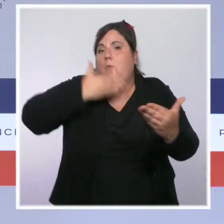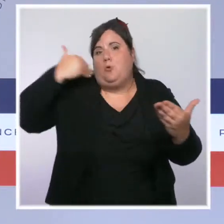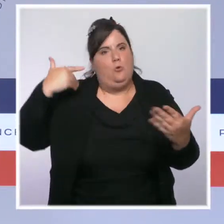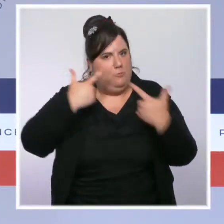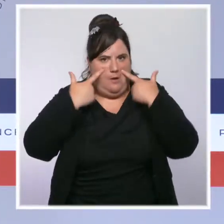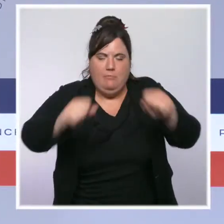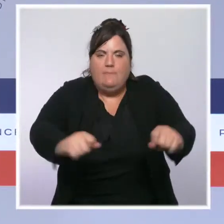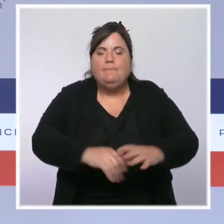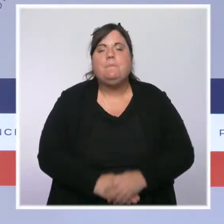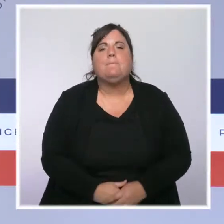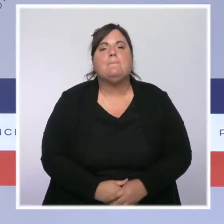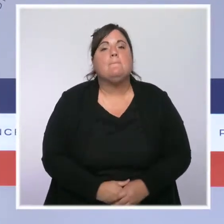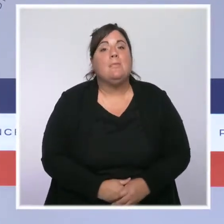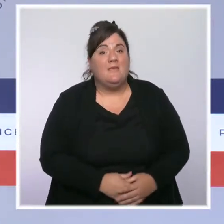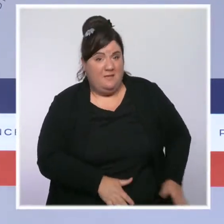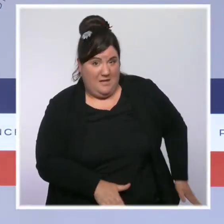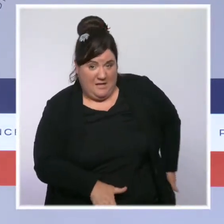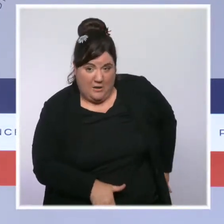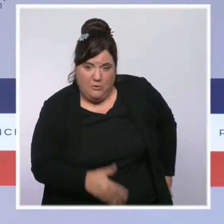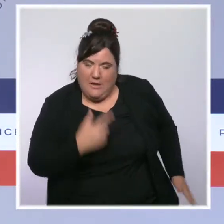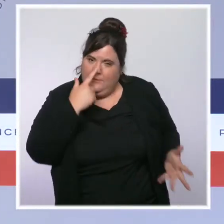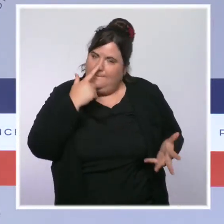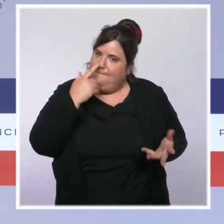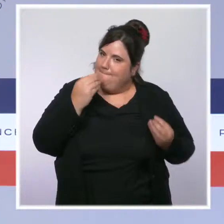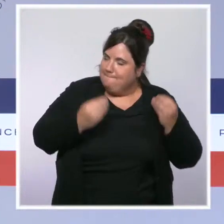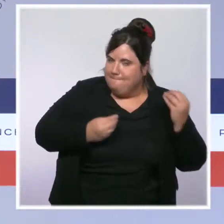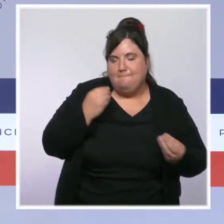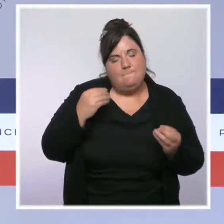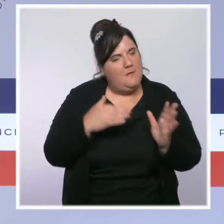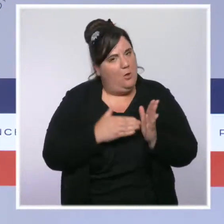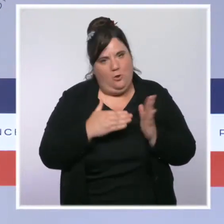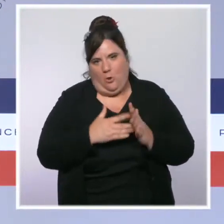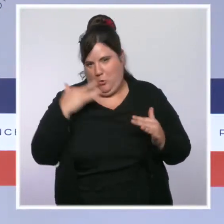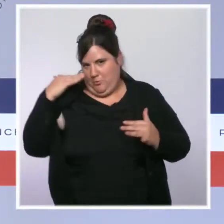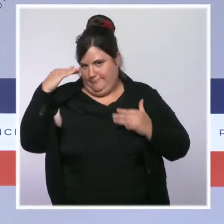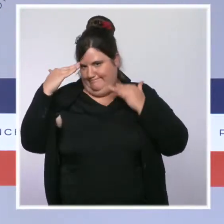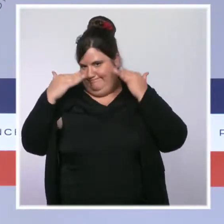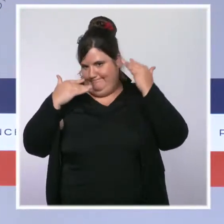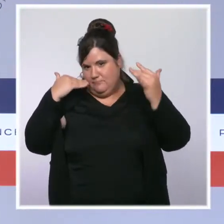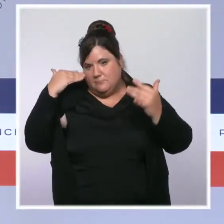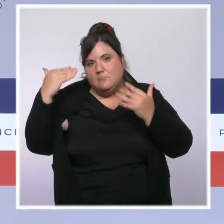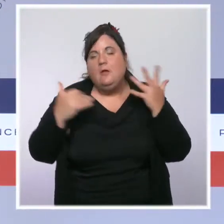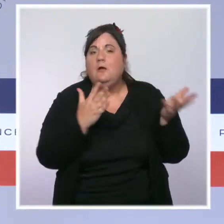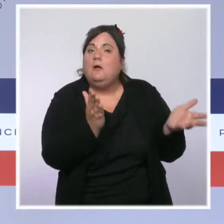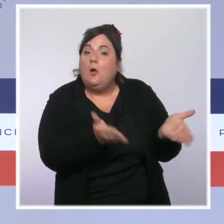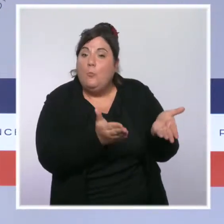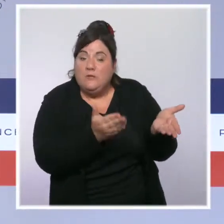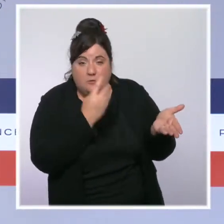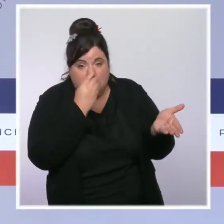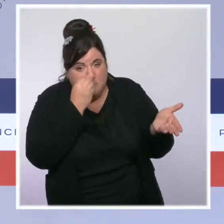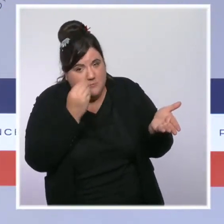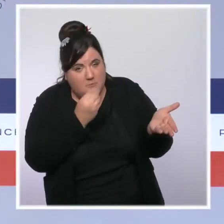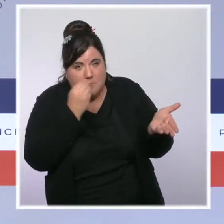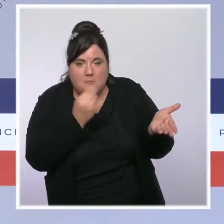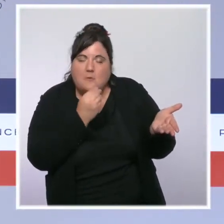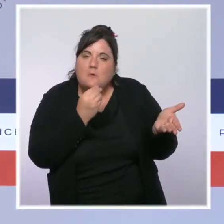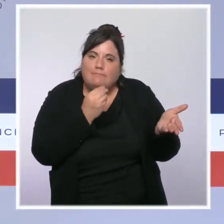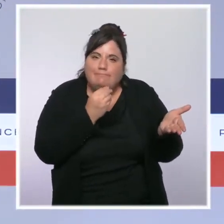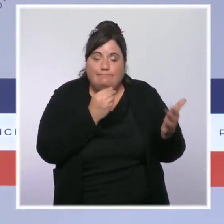Dans le cas de la Guyane, nous restons particulièrement en alerte. La tension hospitalière aujourd'hui à 90 % ne diminue pas